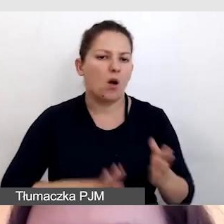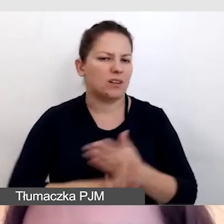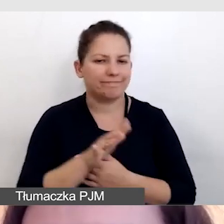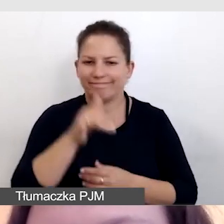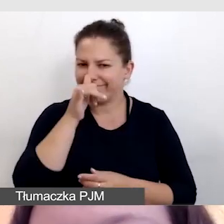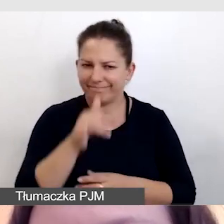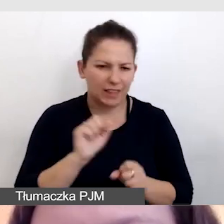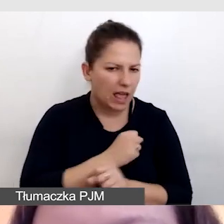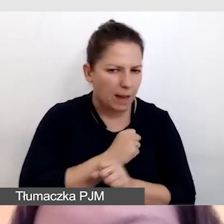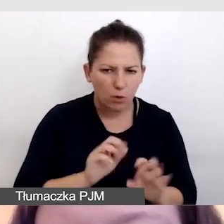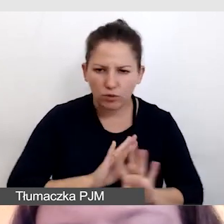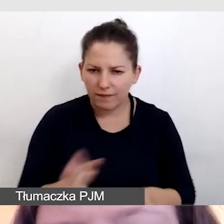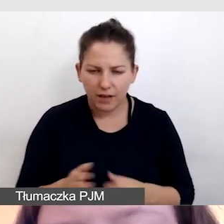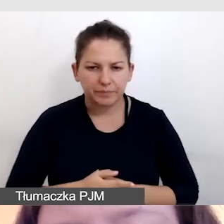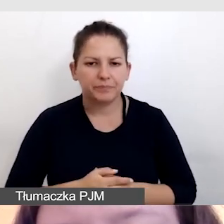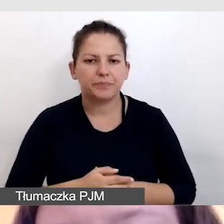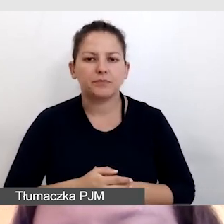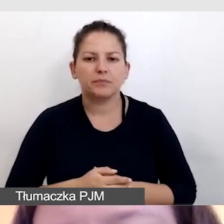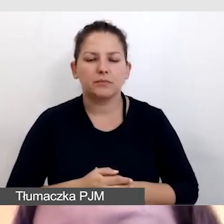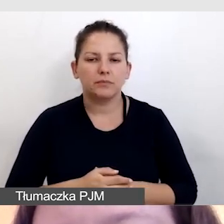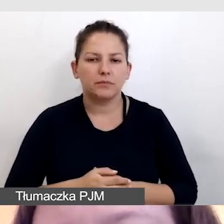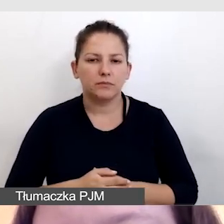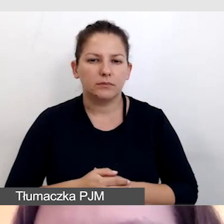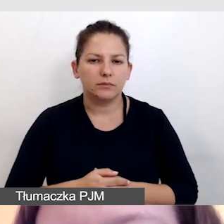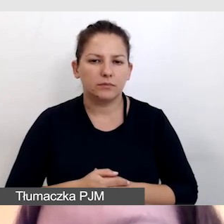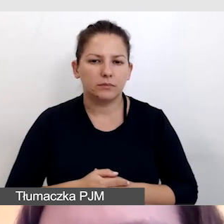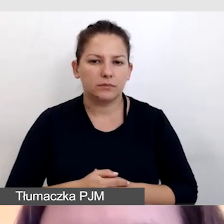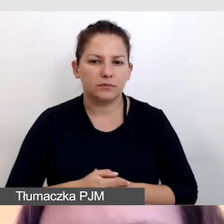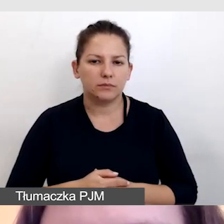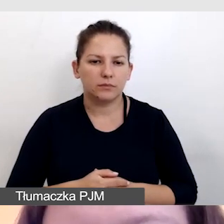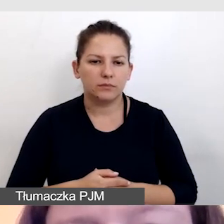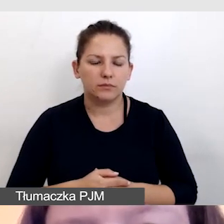bo YouTube nie obsługuje takiego rozwiązania,